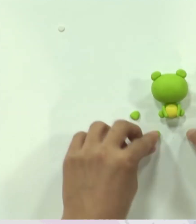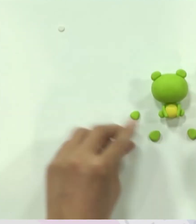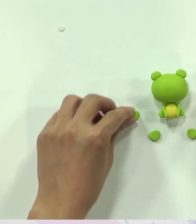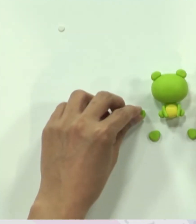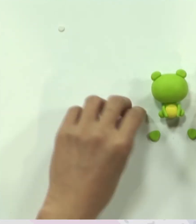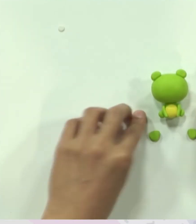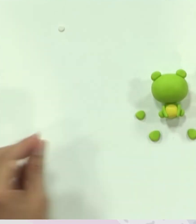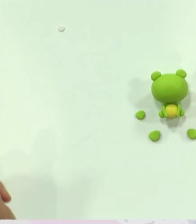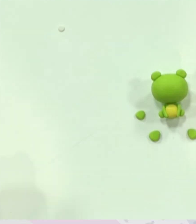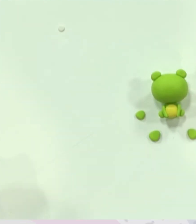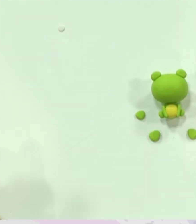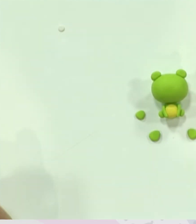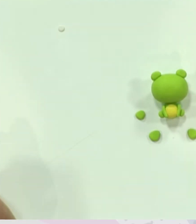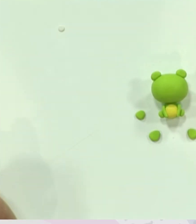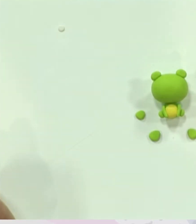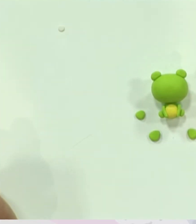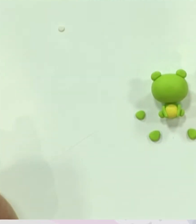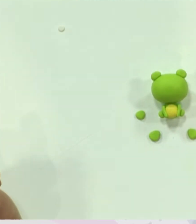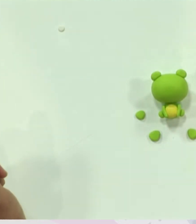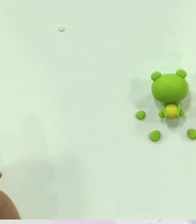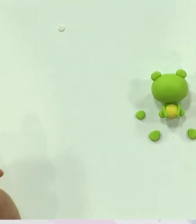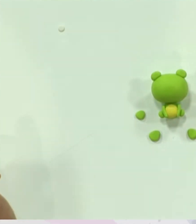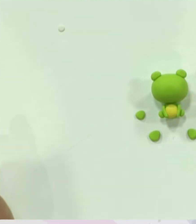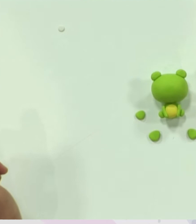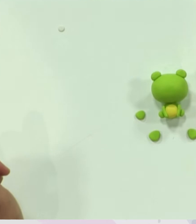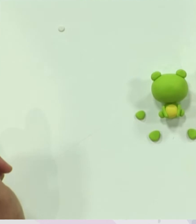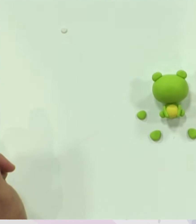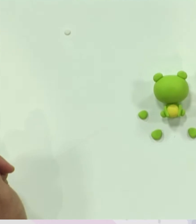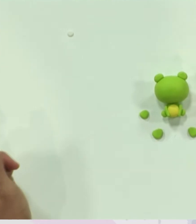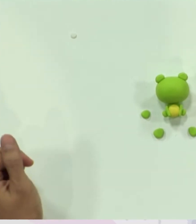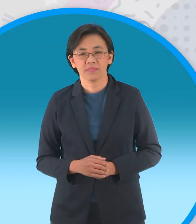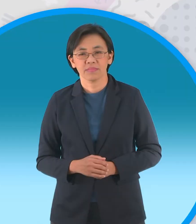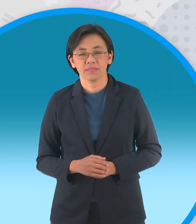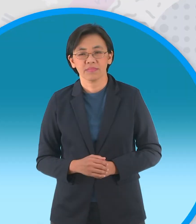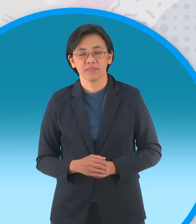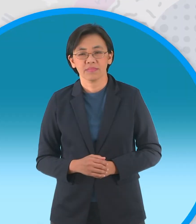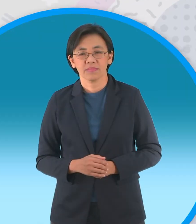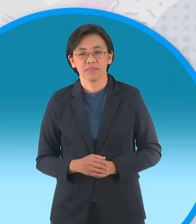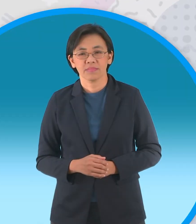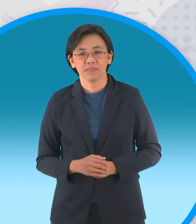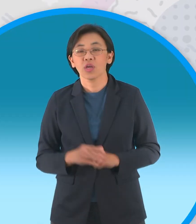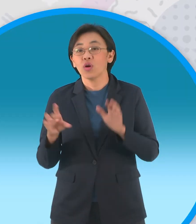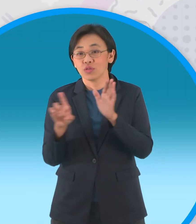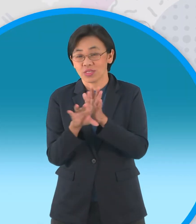ต่อไปเป็นขั้นตอนสุดท้ายนะครับ